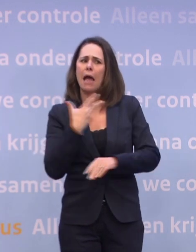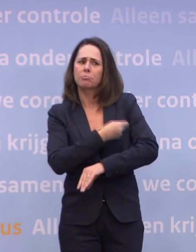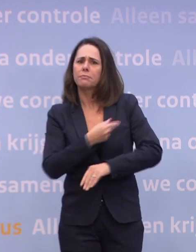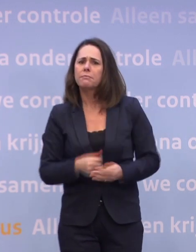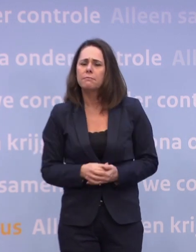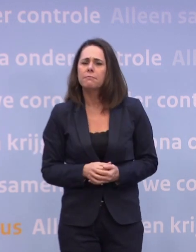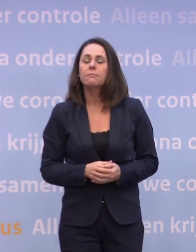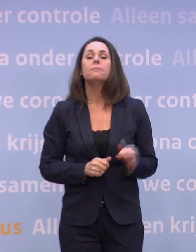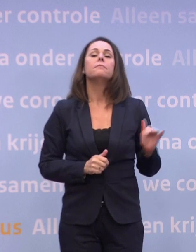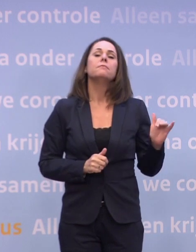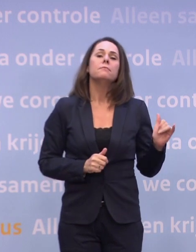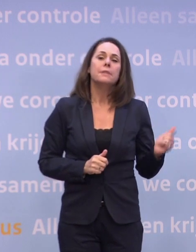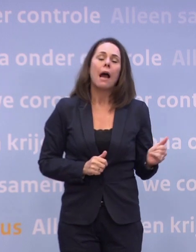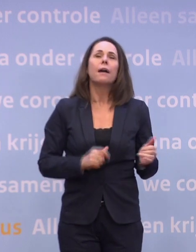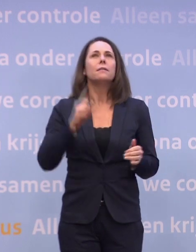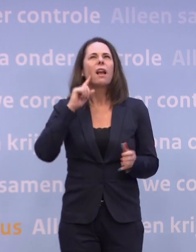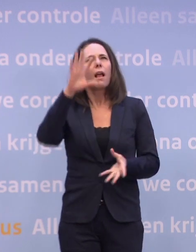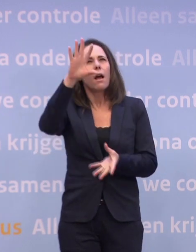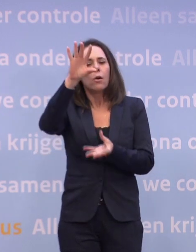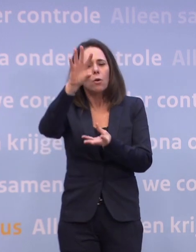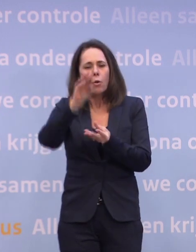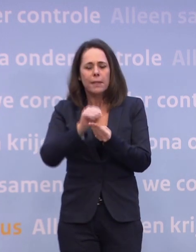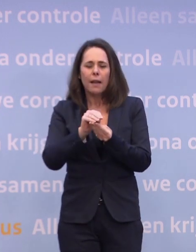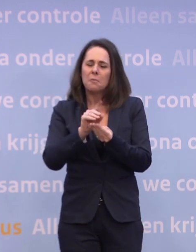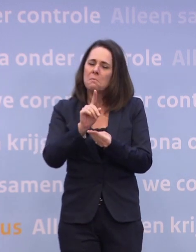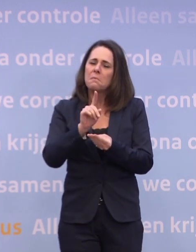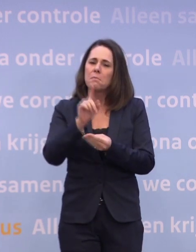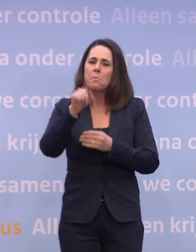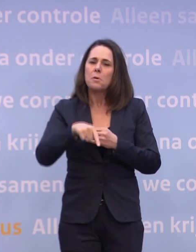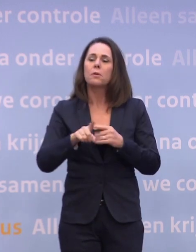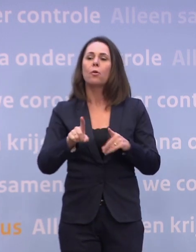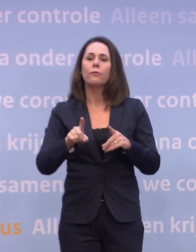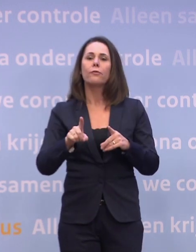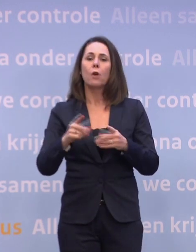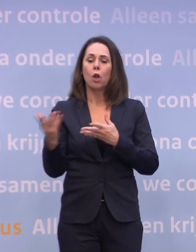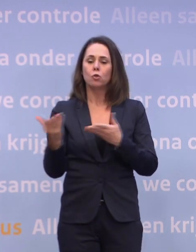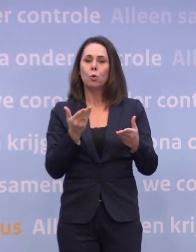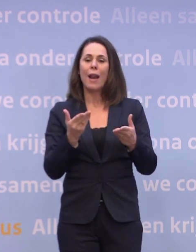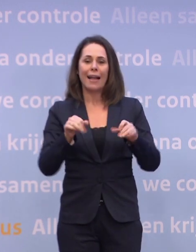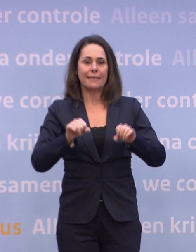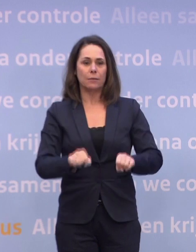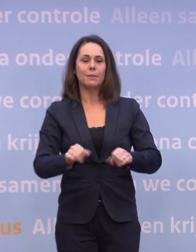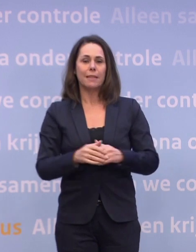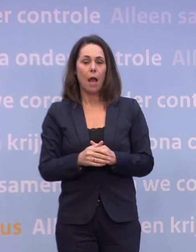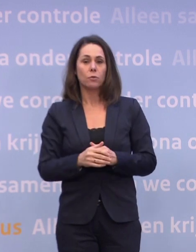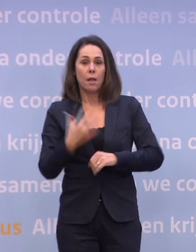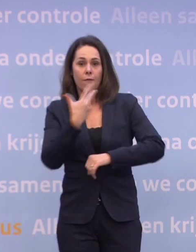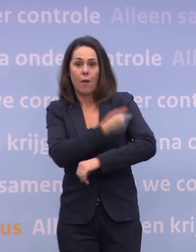Ja, ik denk als je optelt, maar dat hangt natuurlijk heel erg af van de toelating... ...het toelatingsbesluit, het vaccin moet echt effectief en veilig zijn bevonden...